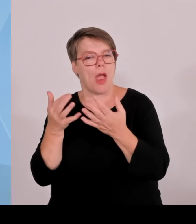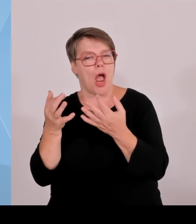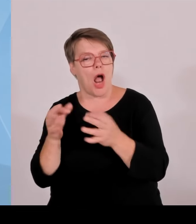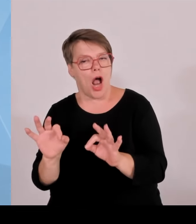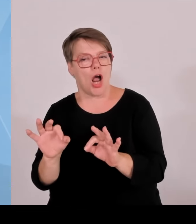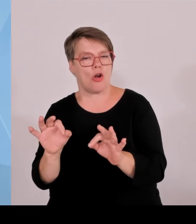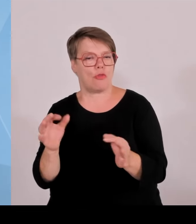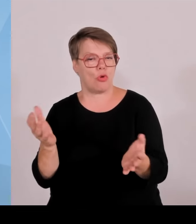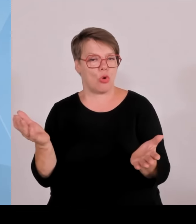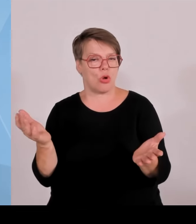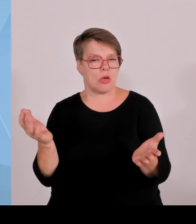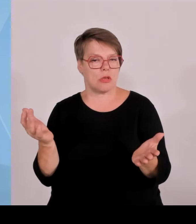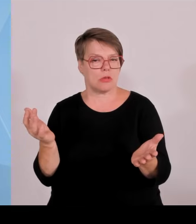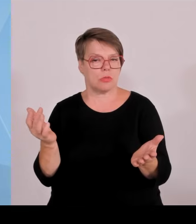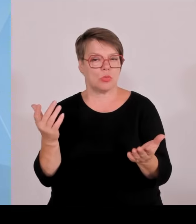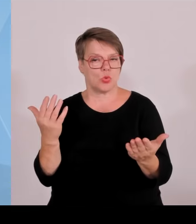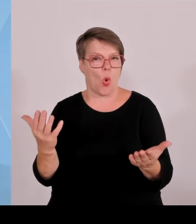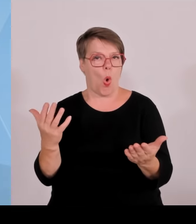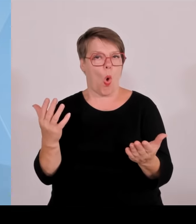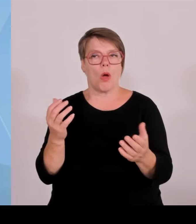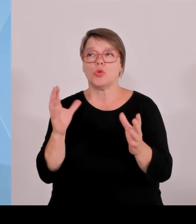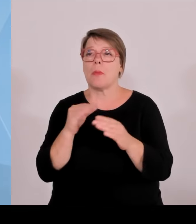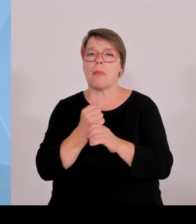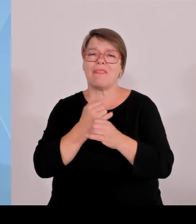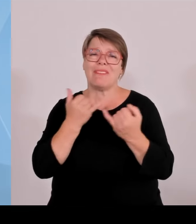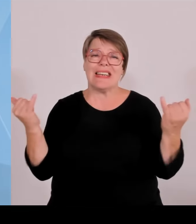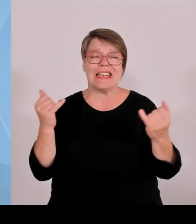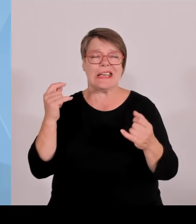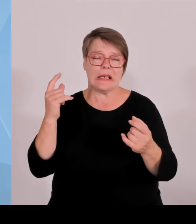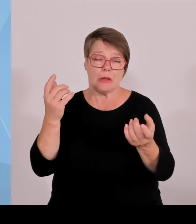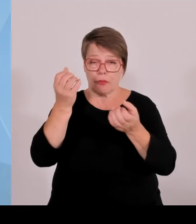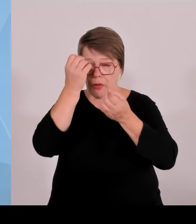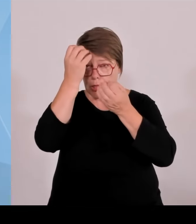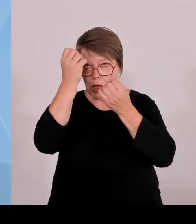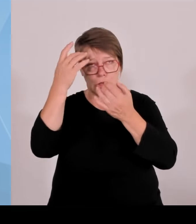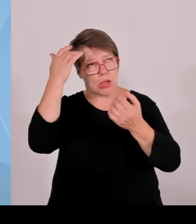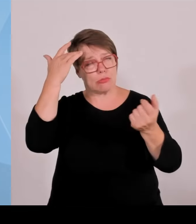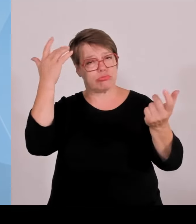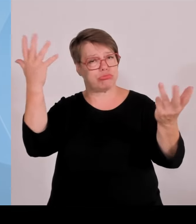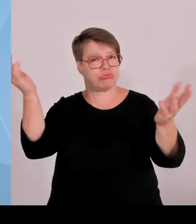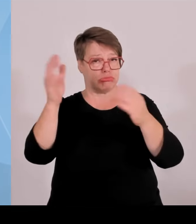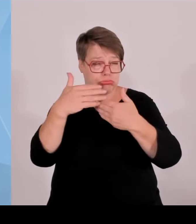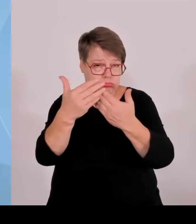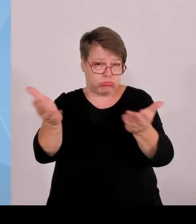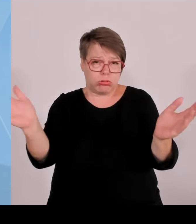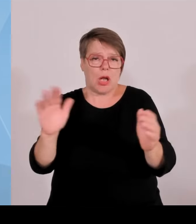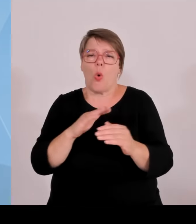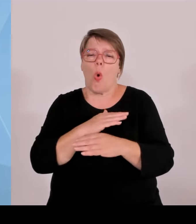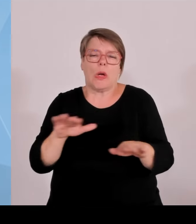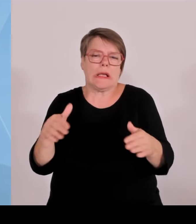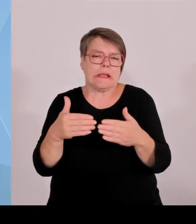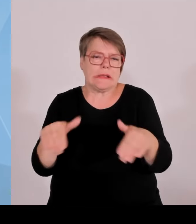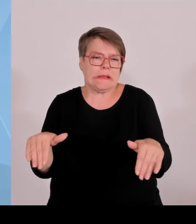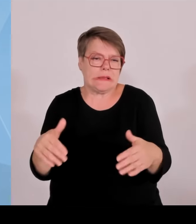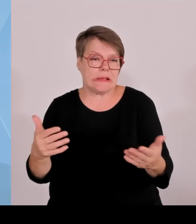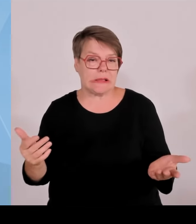Sie haben eben diesen super Risikokapitalfonds gehört, den wir jetzt Schritt für Schritt realisieren wollen, um einfach die